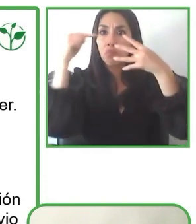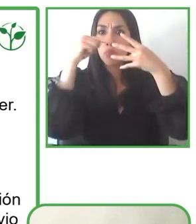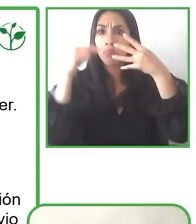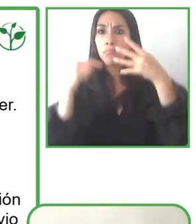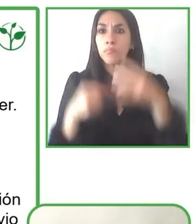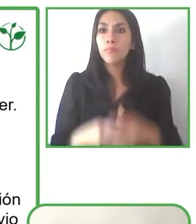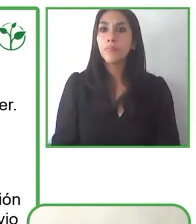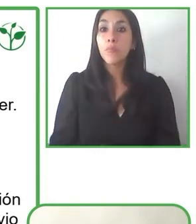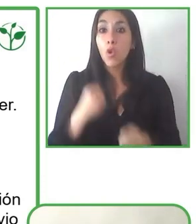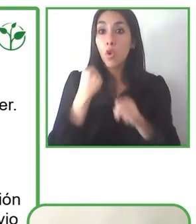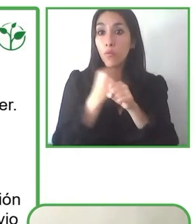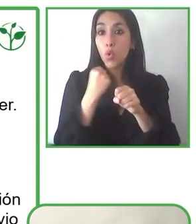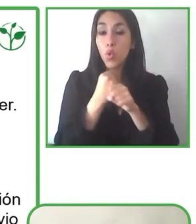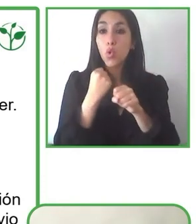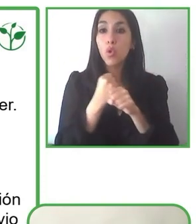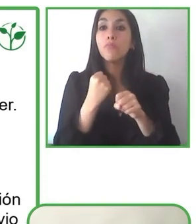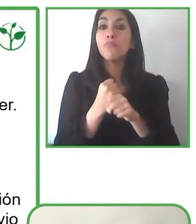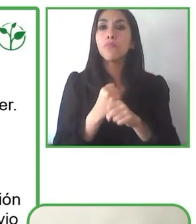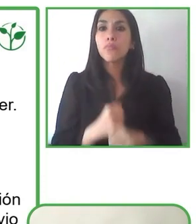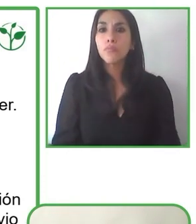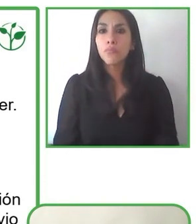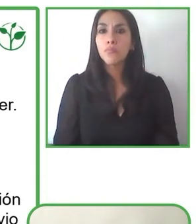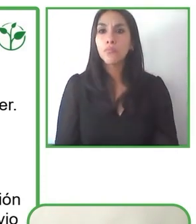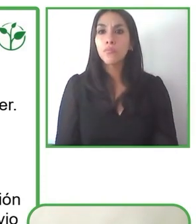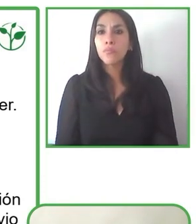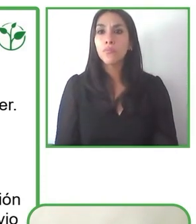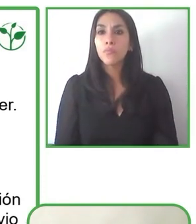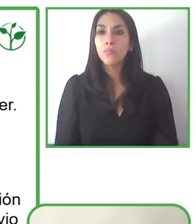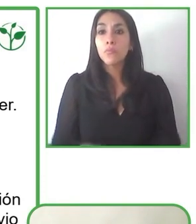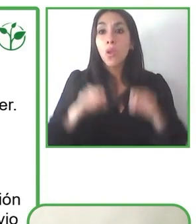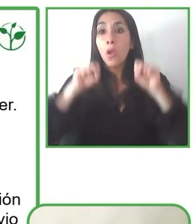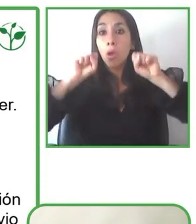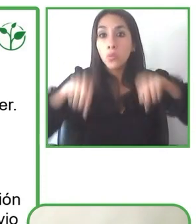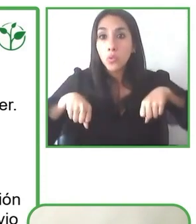Nos referimos, y me refiero a que el mundo no es accesible en base a dos componentes,